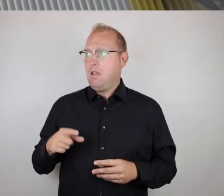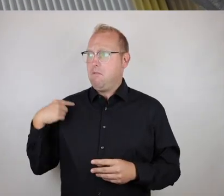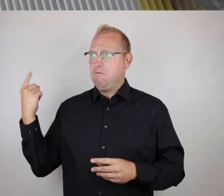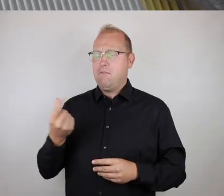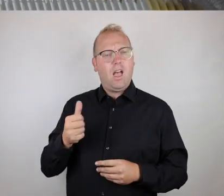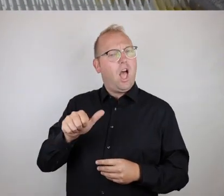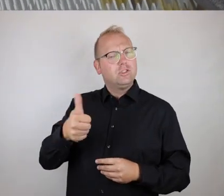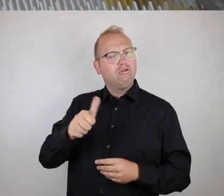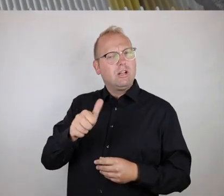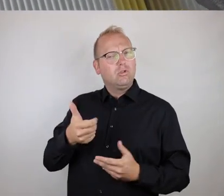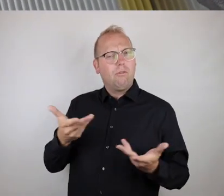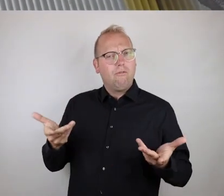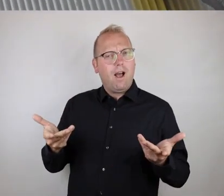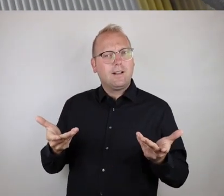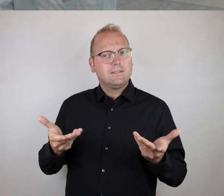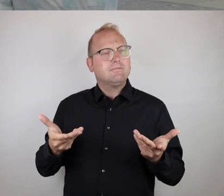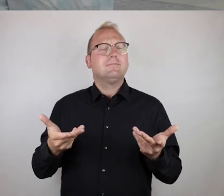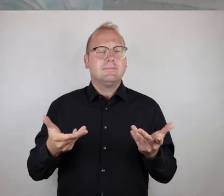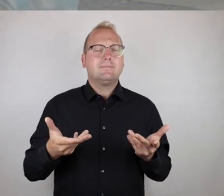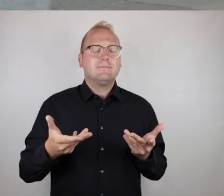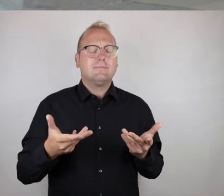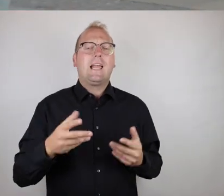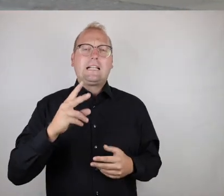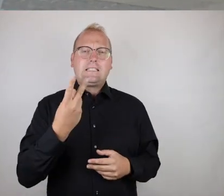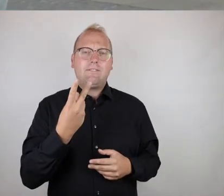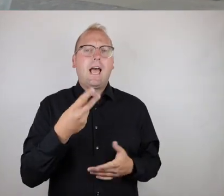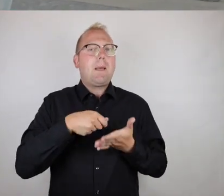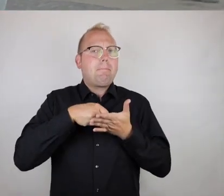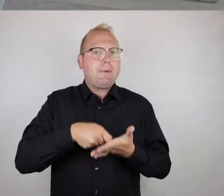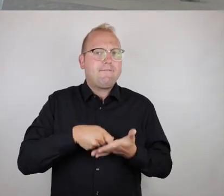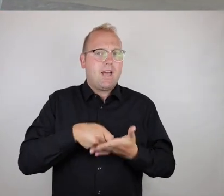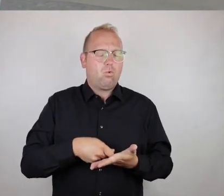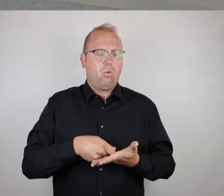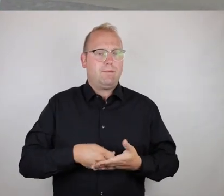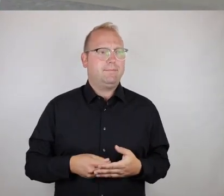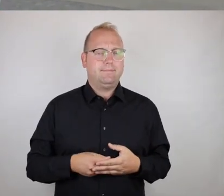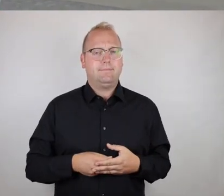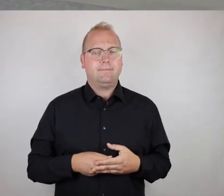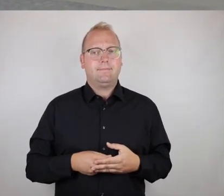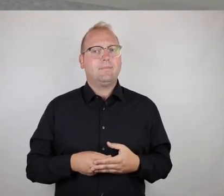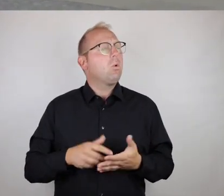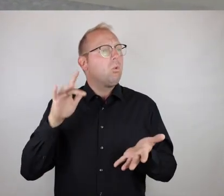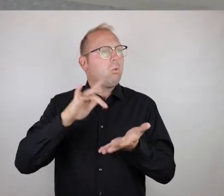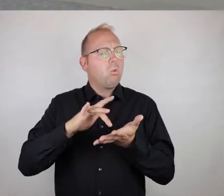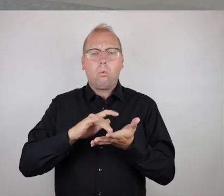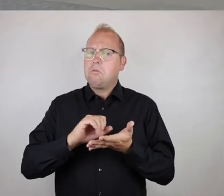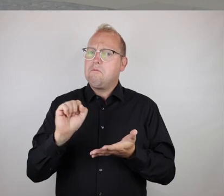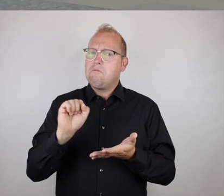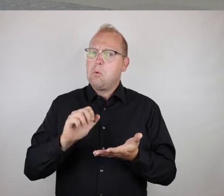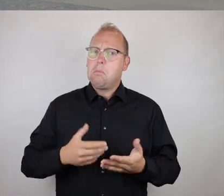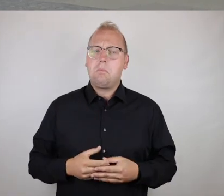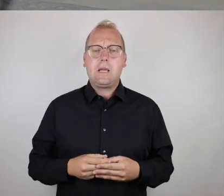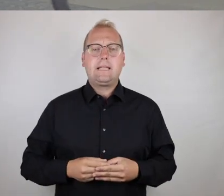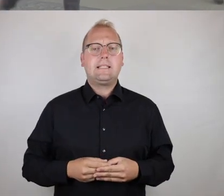Nach unserer Einschätzung ist hier eine hybride Bewertung vorzunehmen.